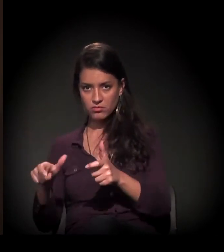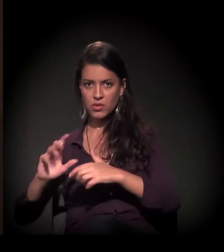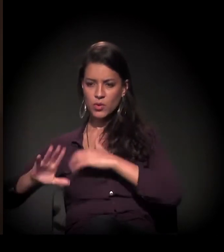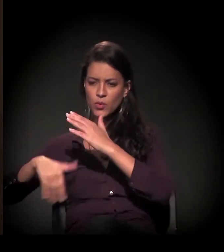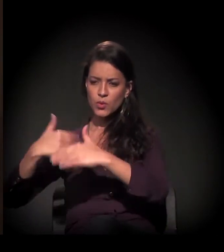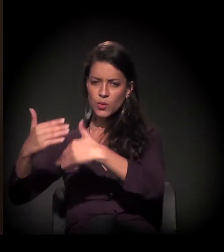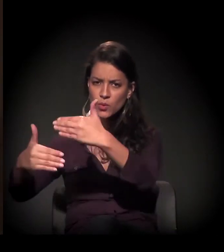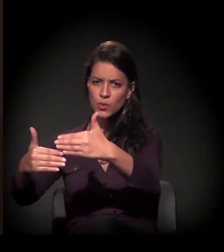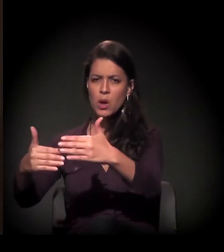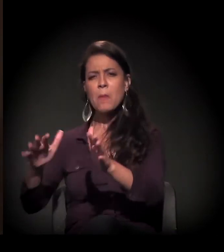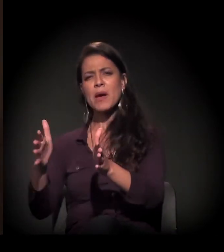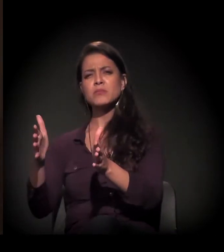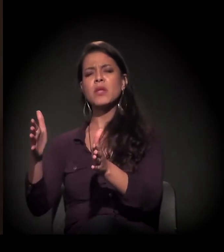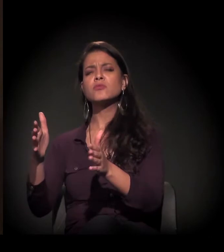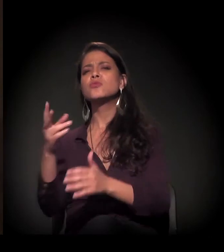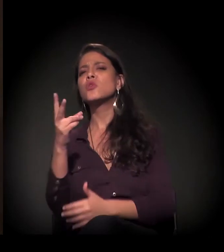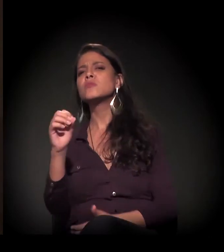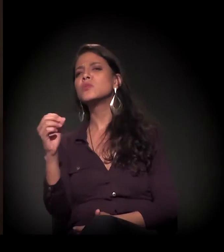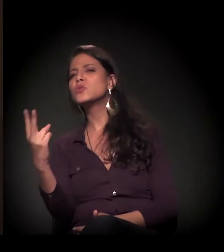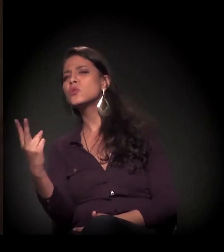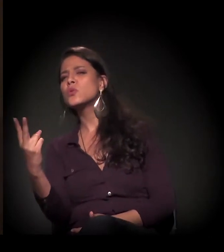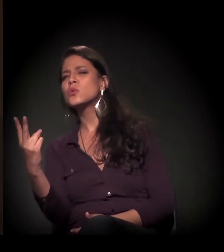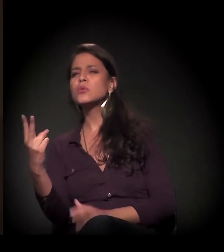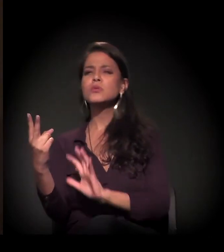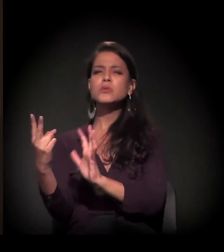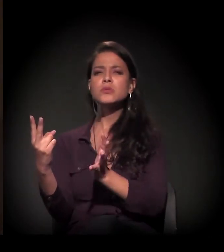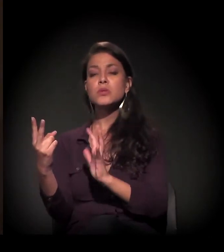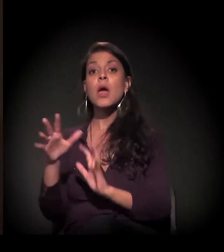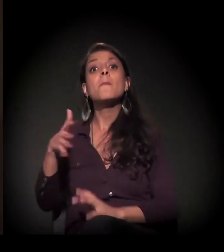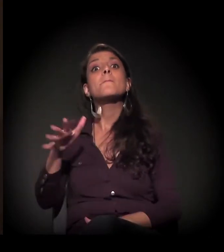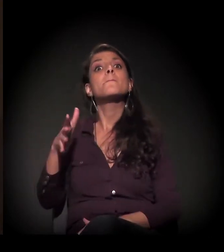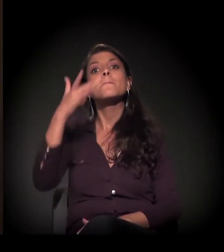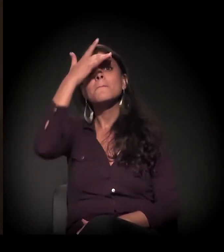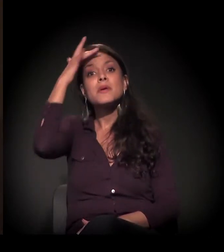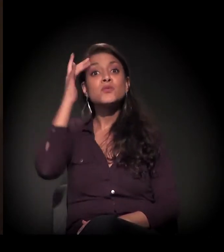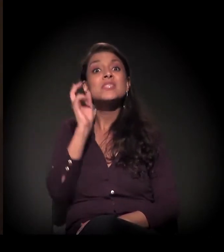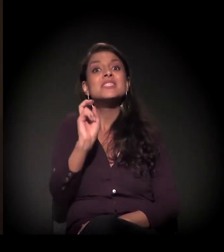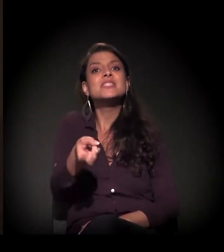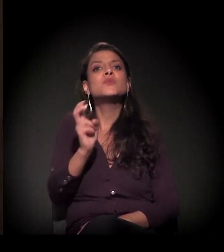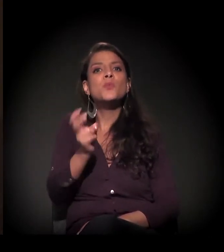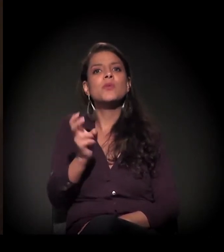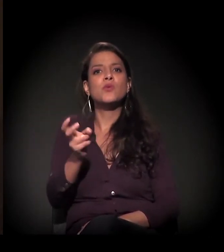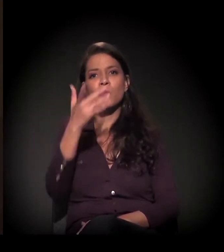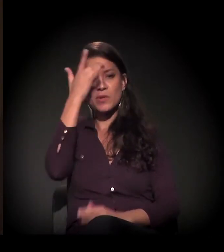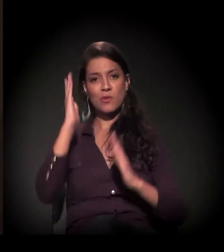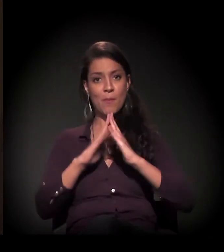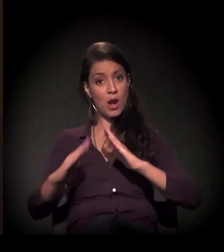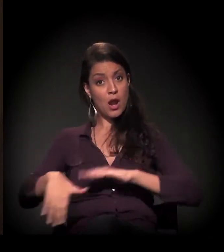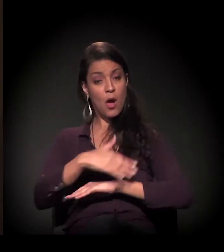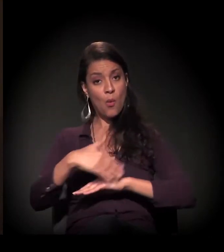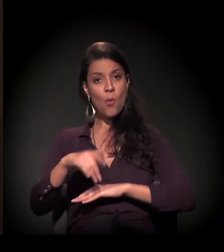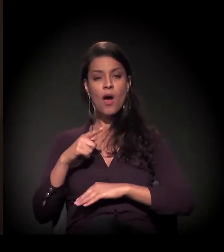até 2002, 2003, capacitamos mais de 5 mil moradores de rua.